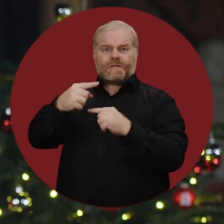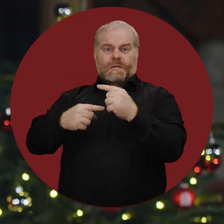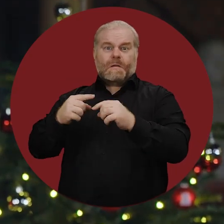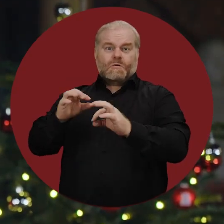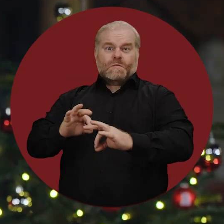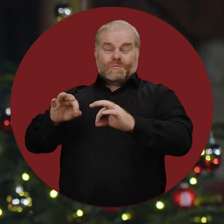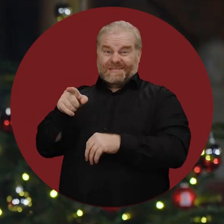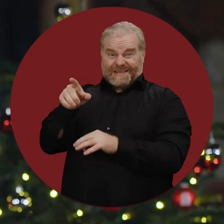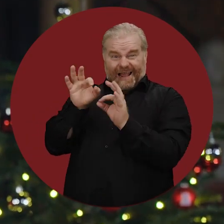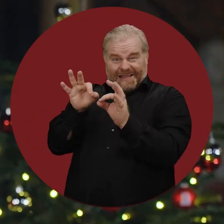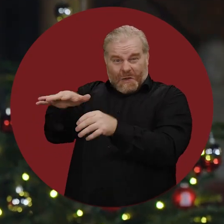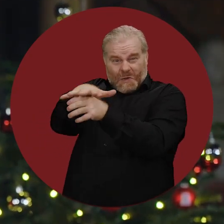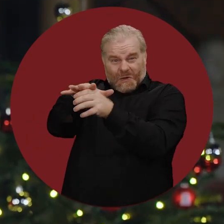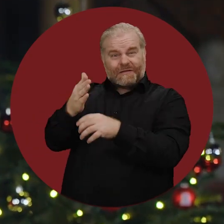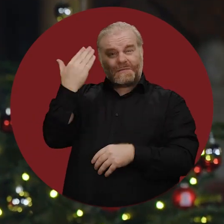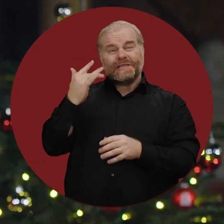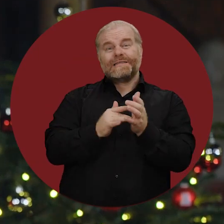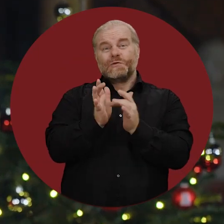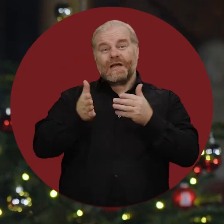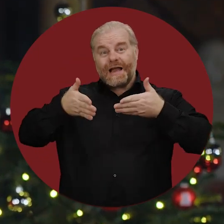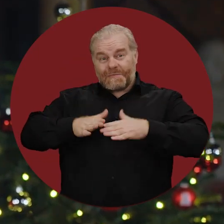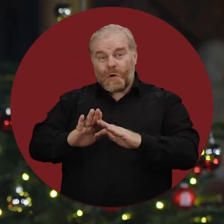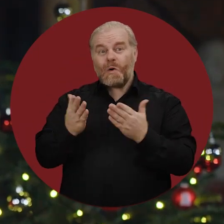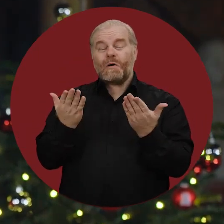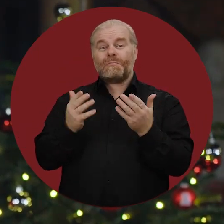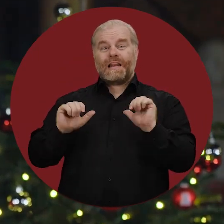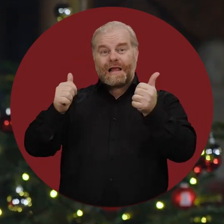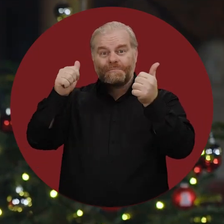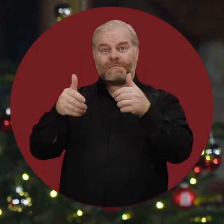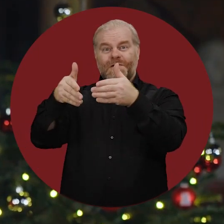Genau in der Region, in der Jesus geboren ist, wo er lebte und begraben wurde,